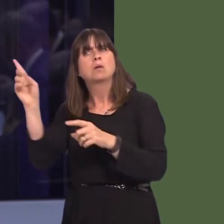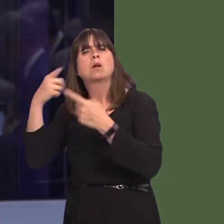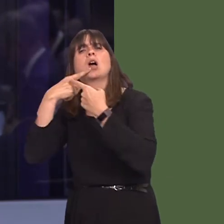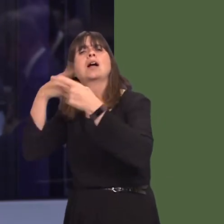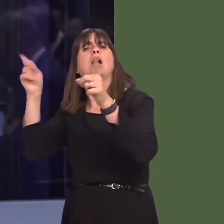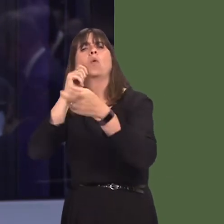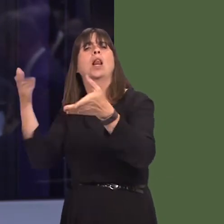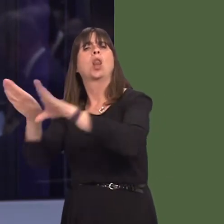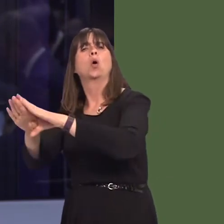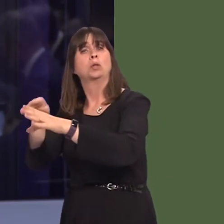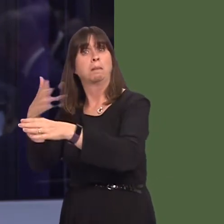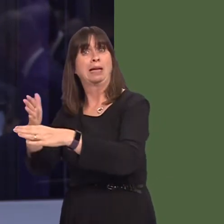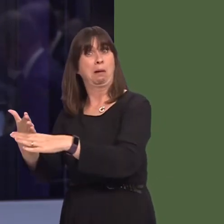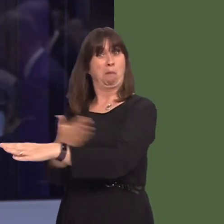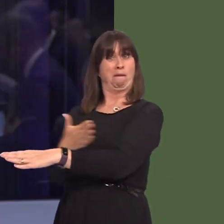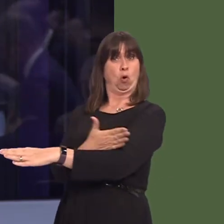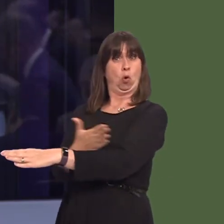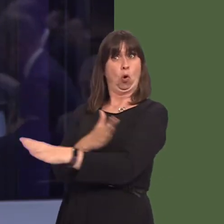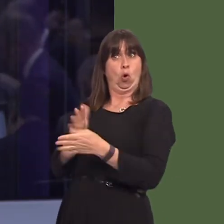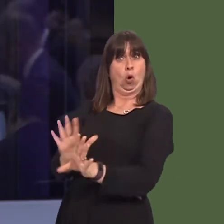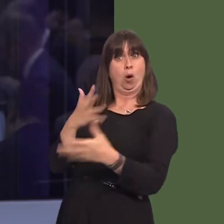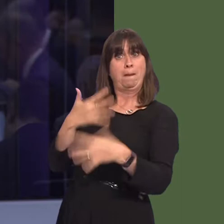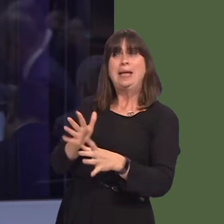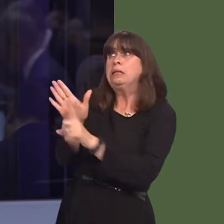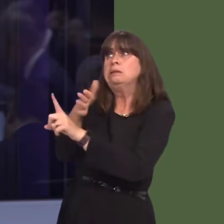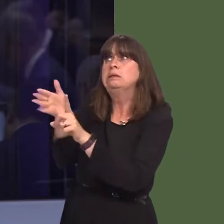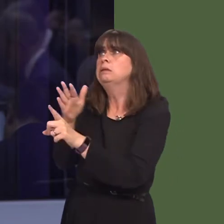the closure, to try and convince them not to close the plant in Denbighshire?